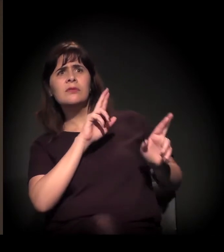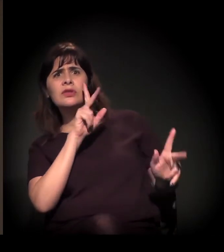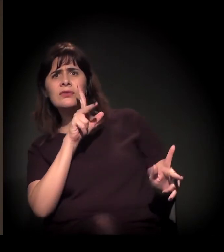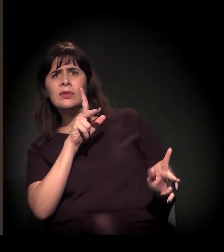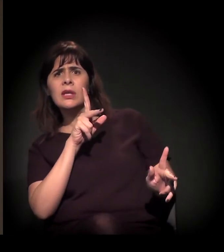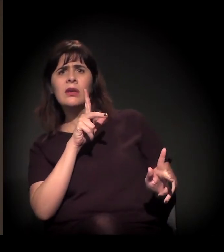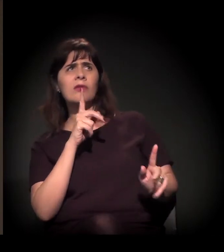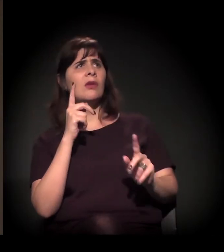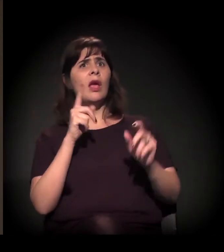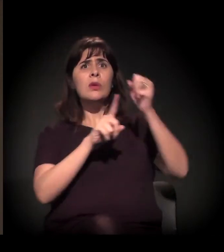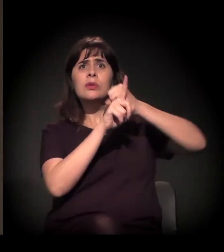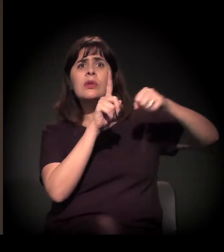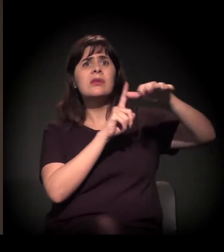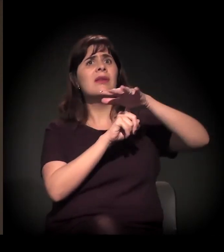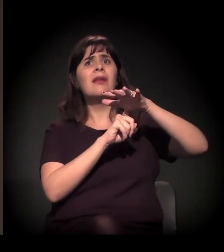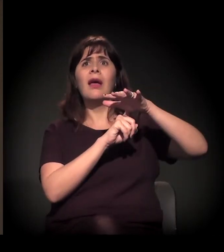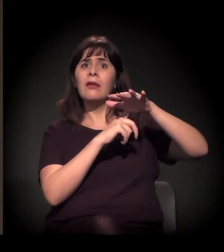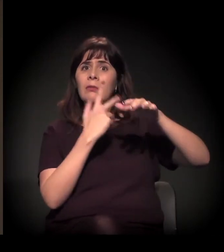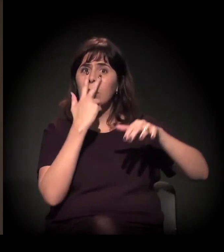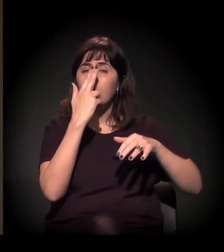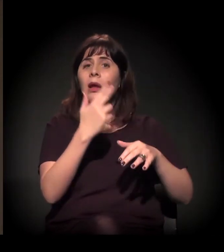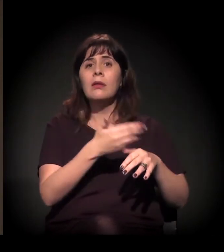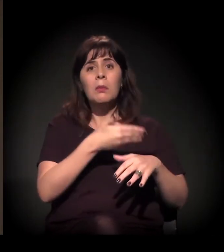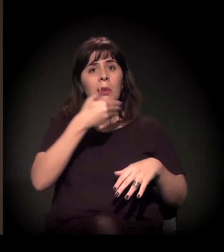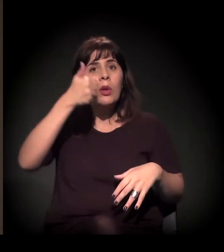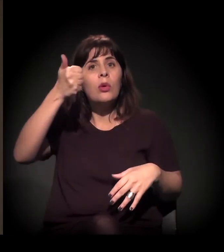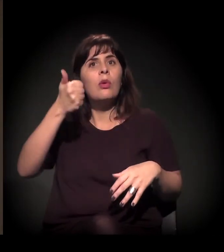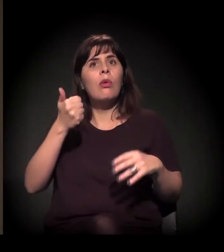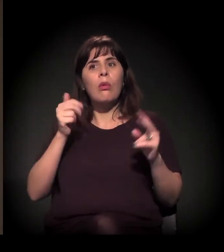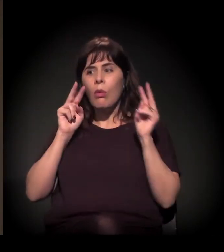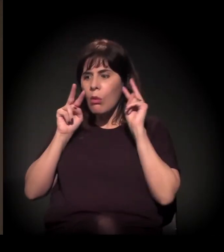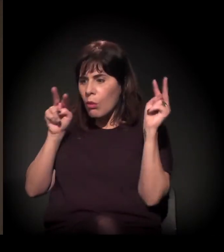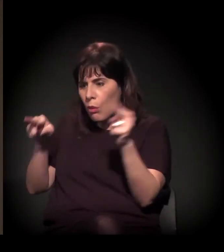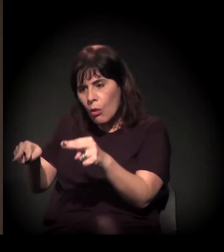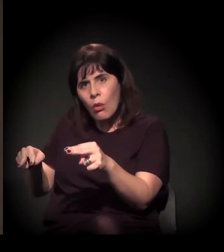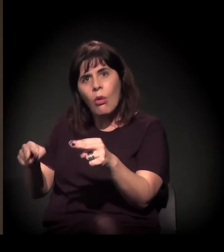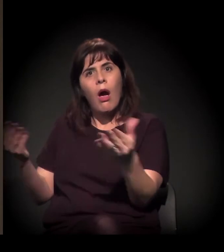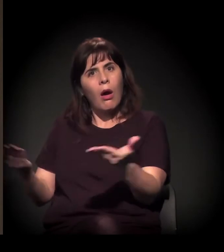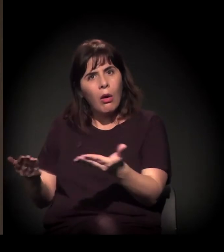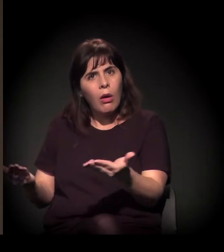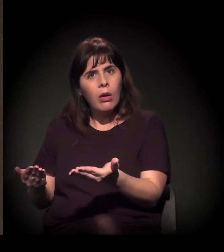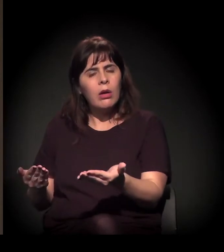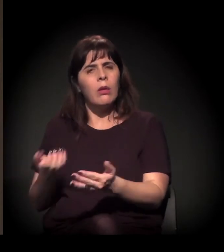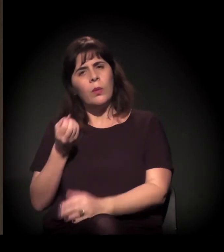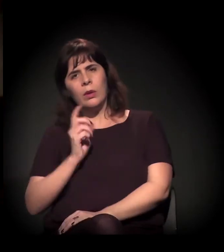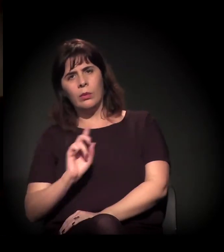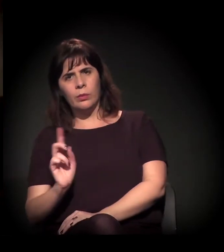e de mais preocupação com a situação de direitos humanos na Cracolândia após a intensificação da repressão lá dentro?